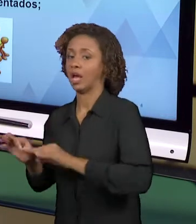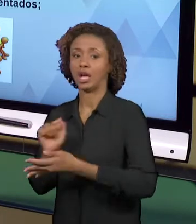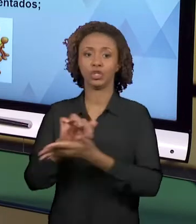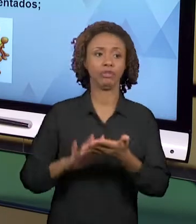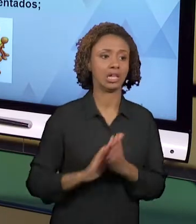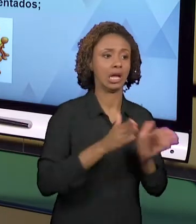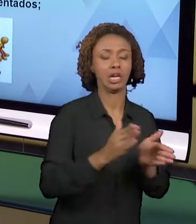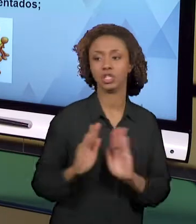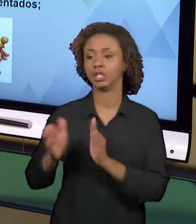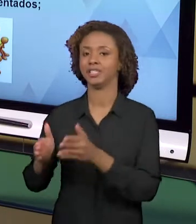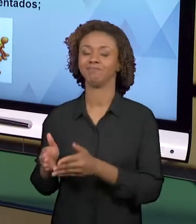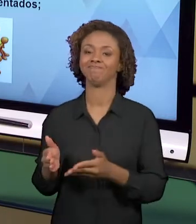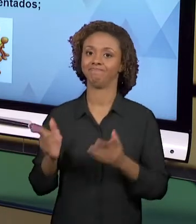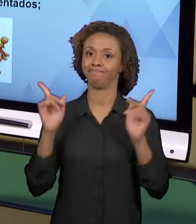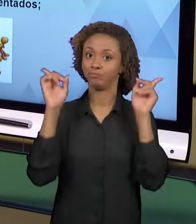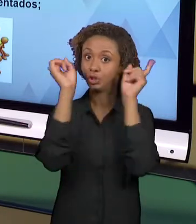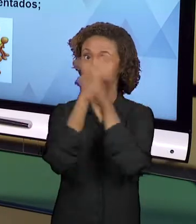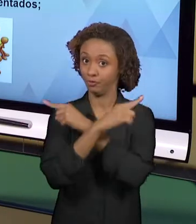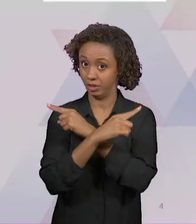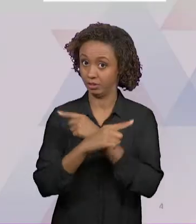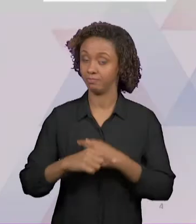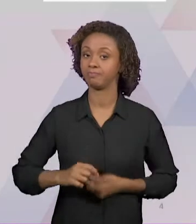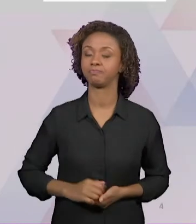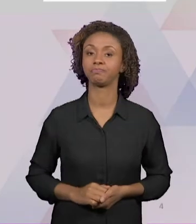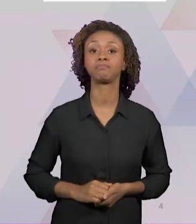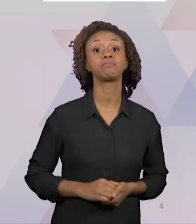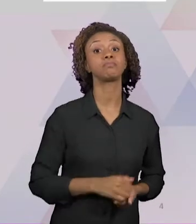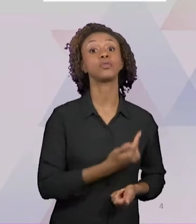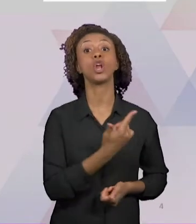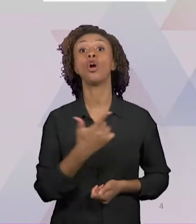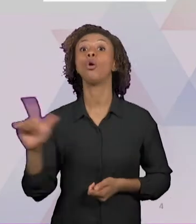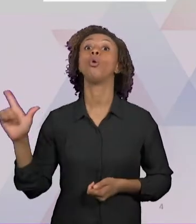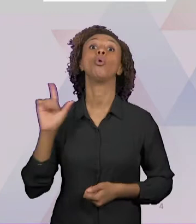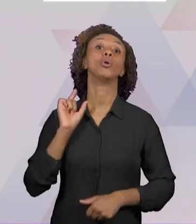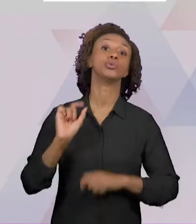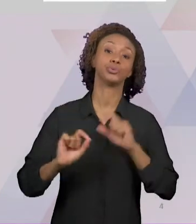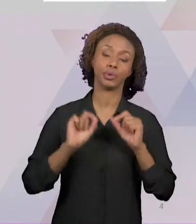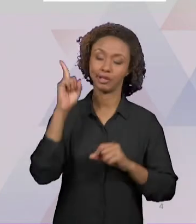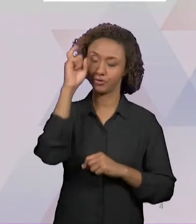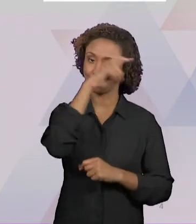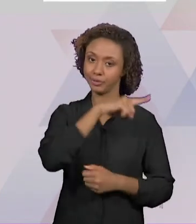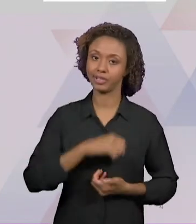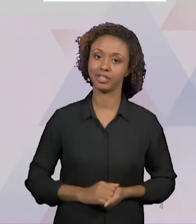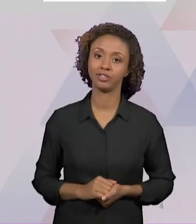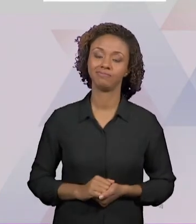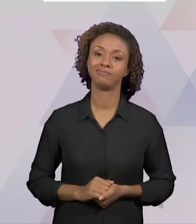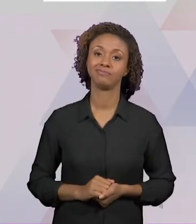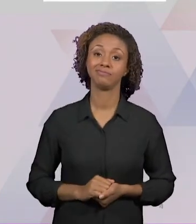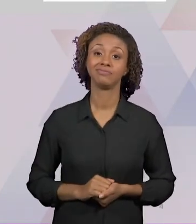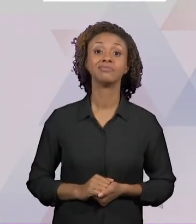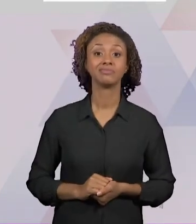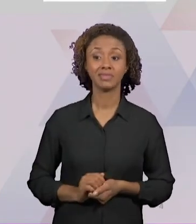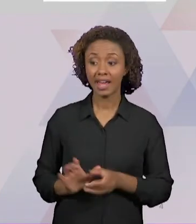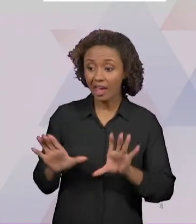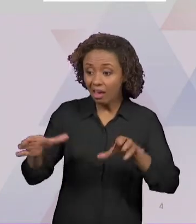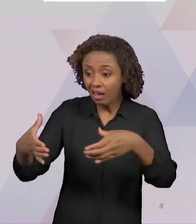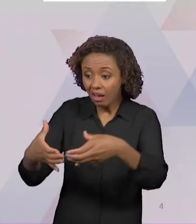DIFICULDADE É QUE FALTA MOTIVAÇÃO PARA AS PRÓPRIAS EQUIPES DOS PROFESSORES, FALTA APOIO